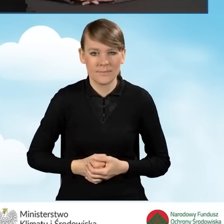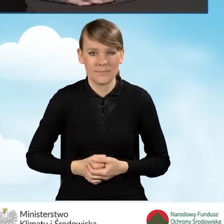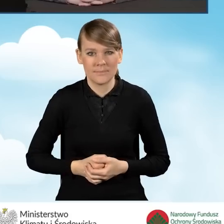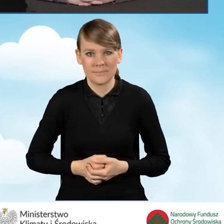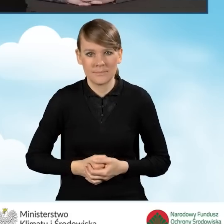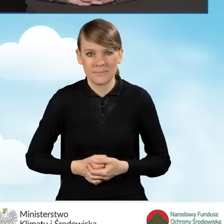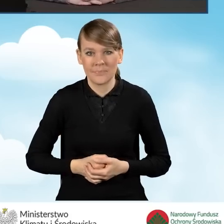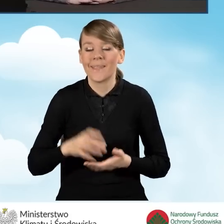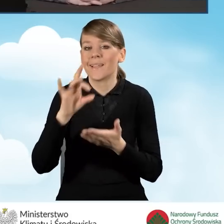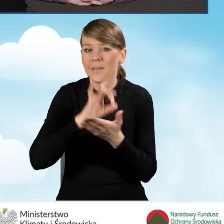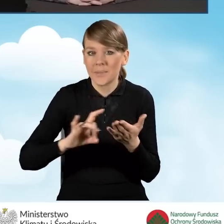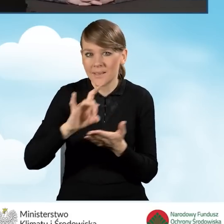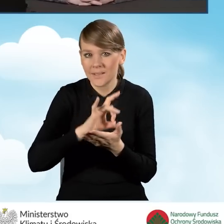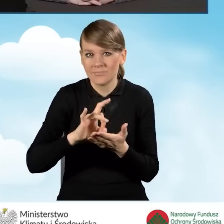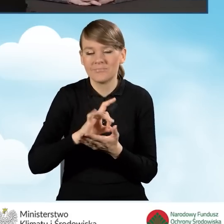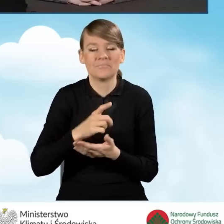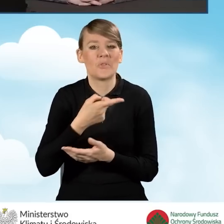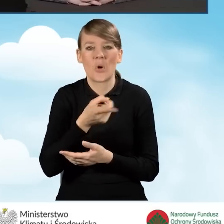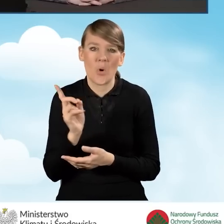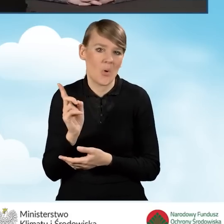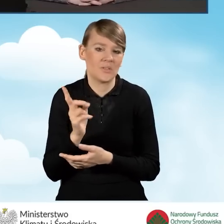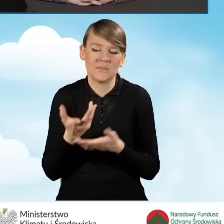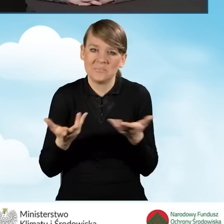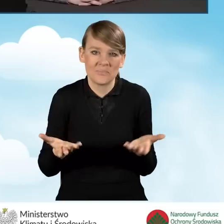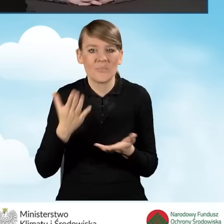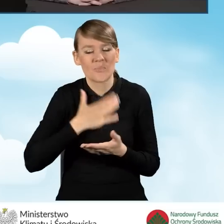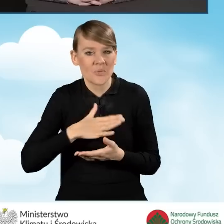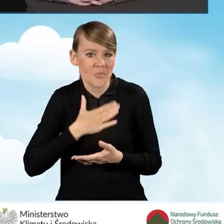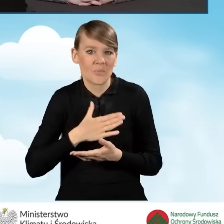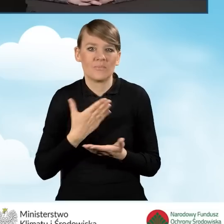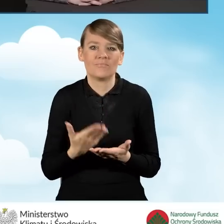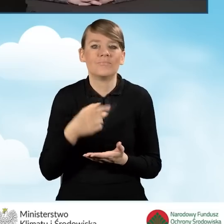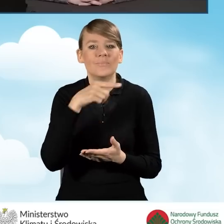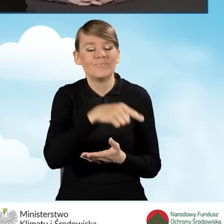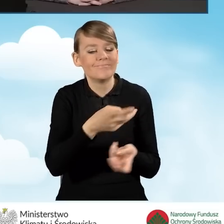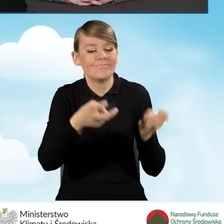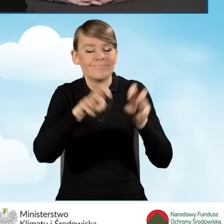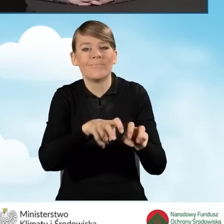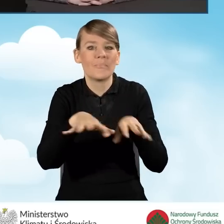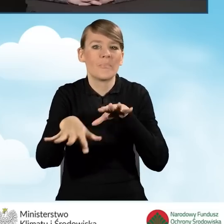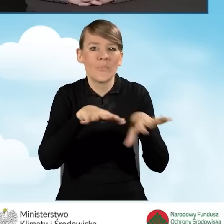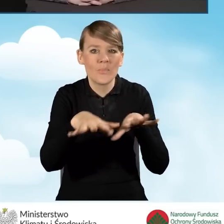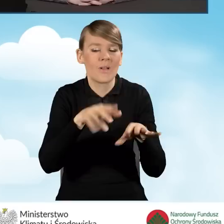Gminy mają tutaj dużą dowolność, jeżeli chodzi o uruchomienie i prowadzenie punktu konsultacyjnego-informacyjnego.